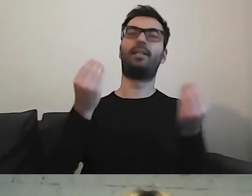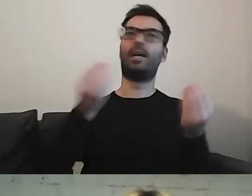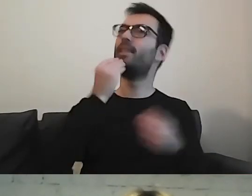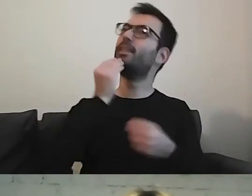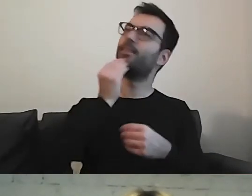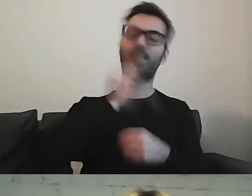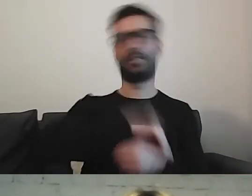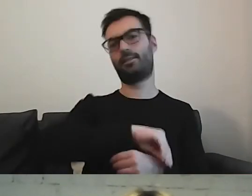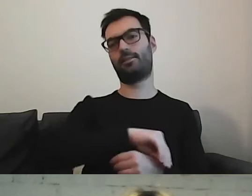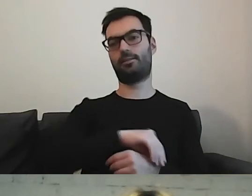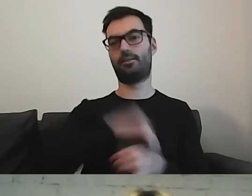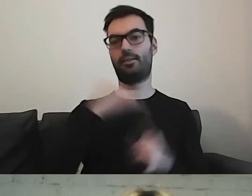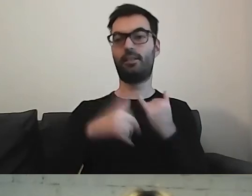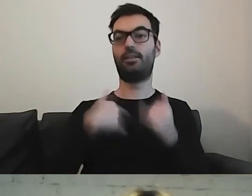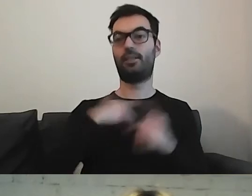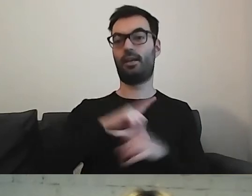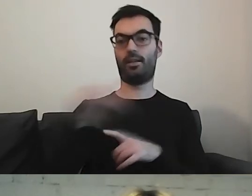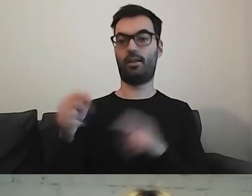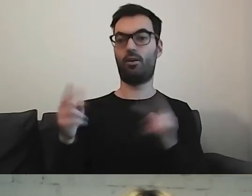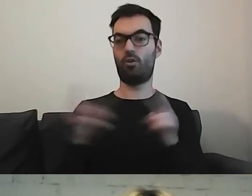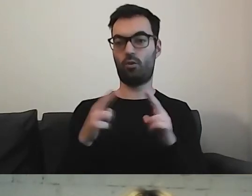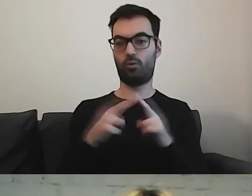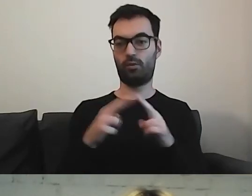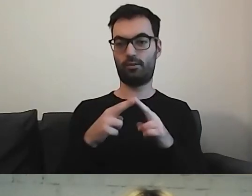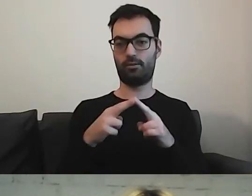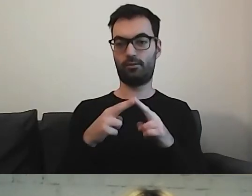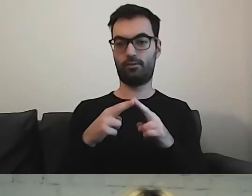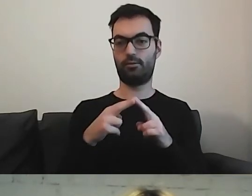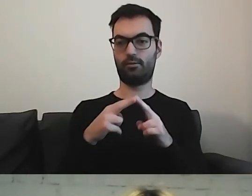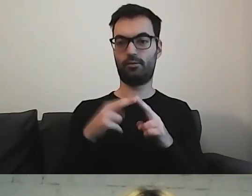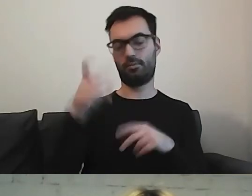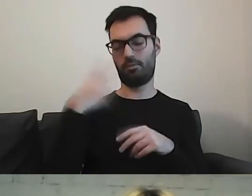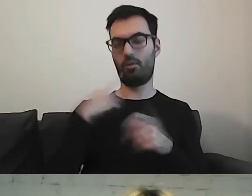to, gdy idę na konsultację do osoby z niepełnosprawnością,